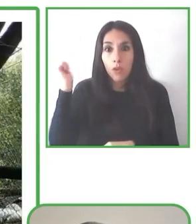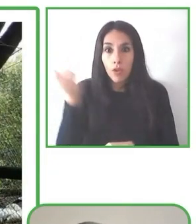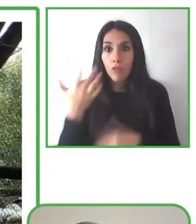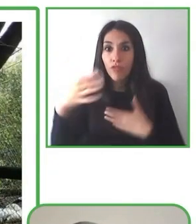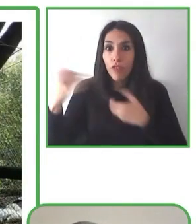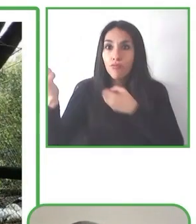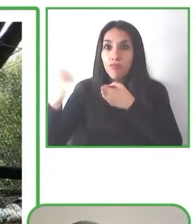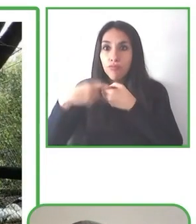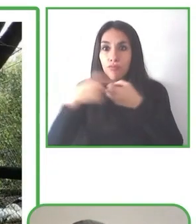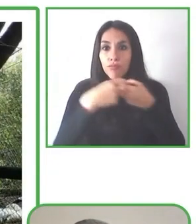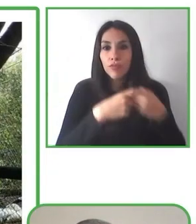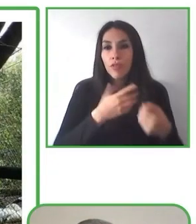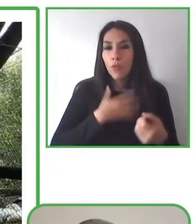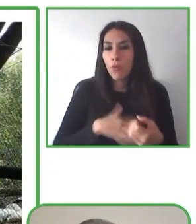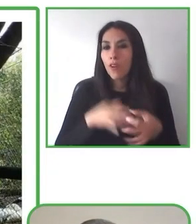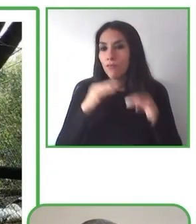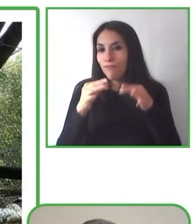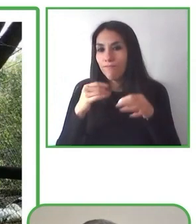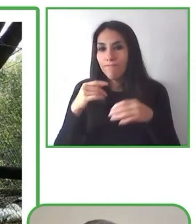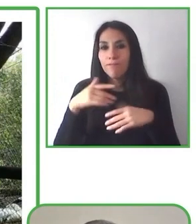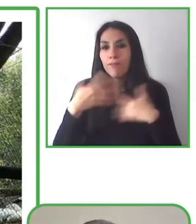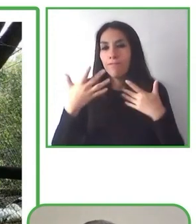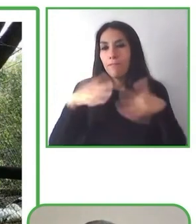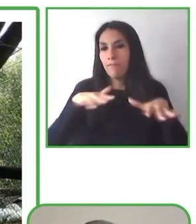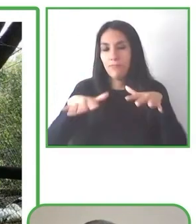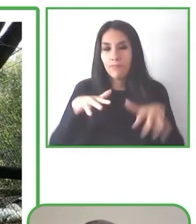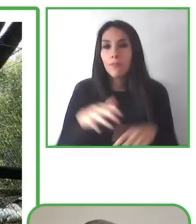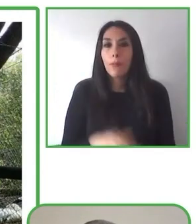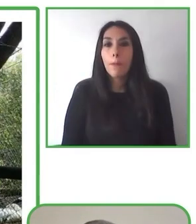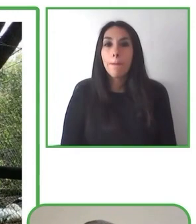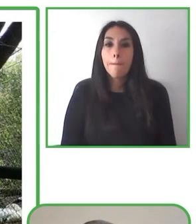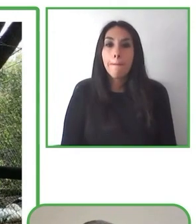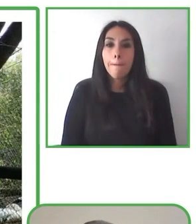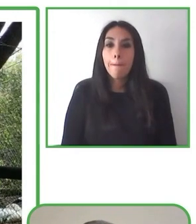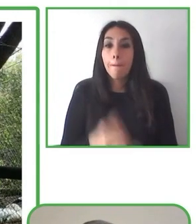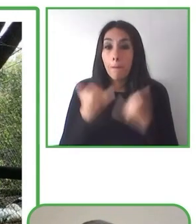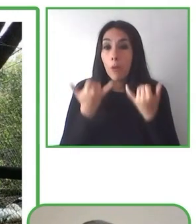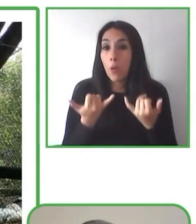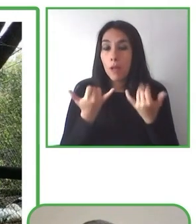Nos encantaría poder llegar a distintos lugares y hacer y asociarnos con muchas